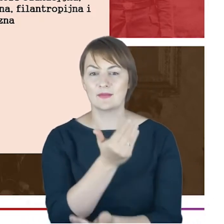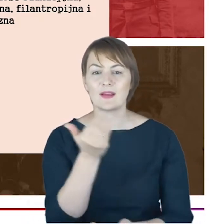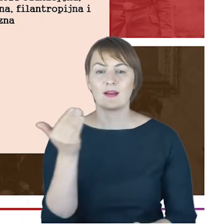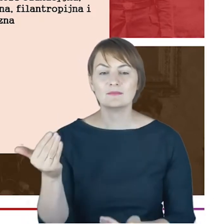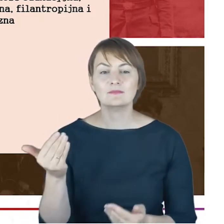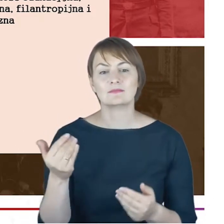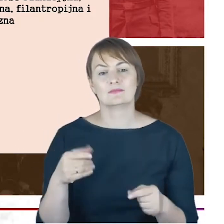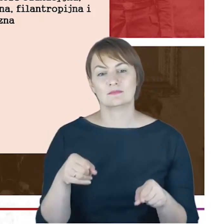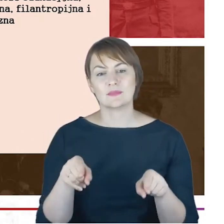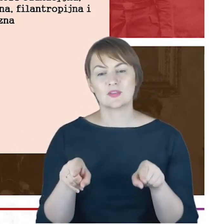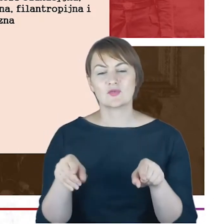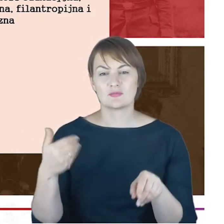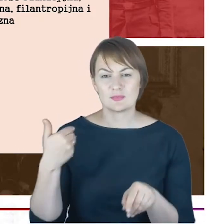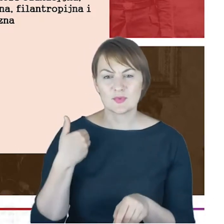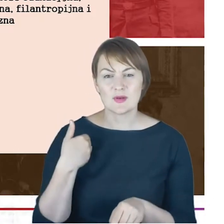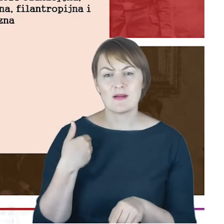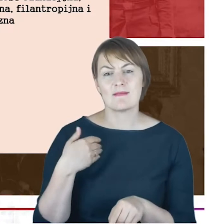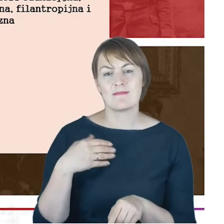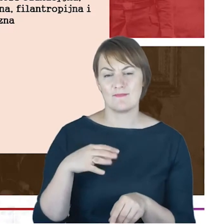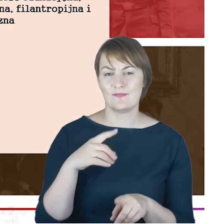powiedziałabym dosłownym tego słowa znaczeniu znaczeniu,